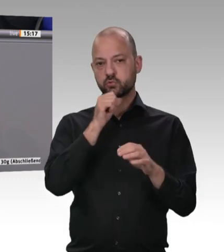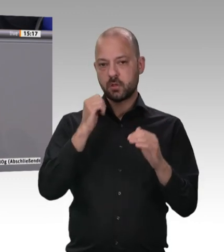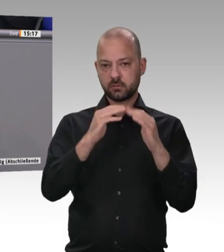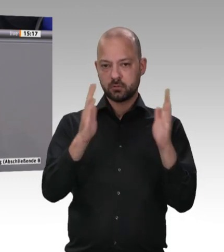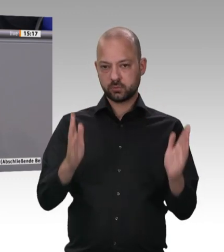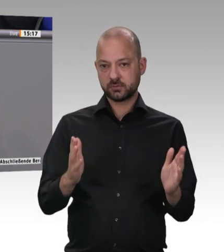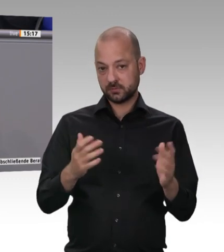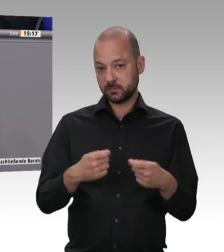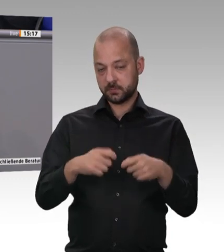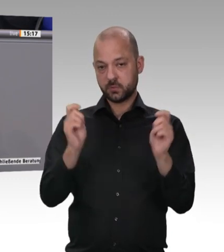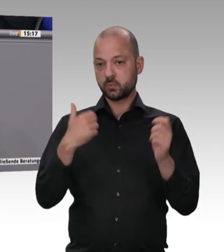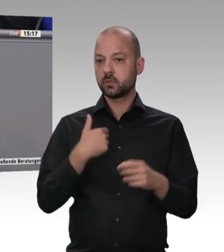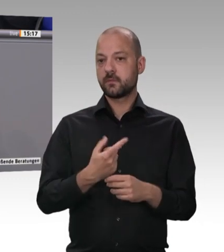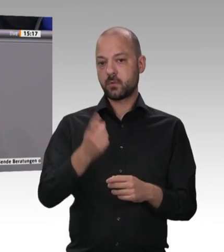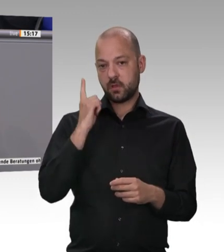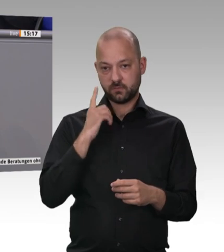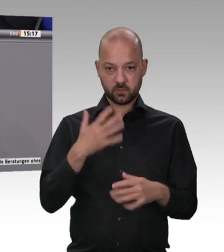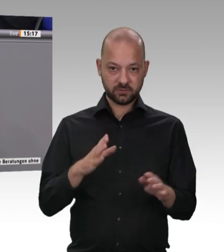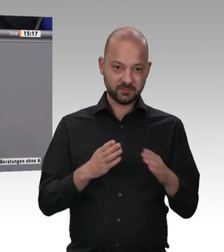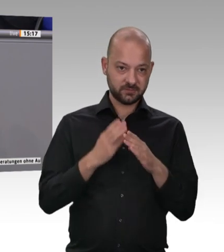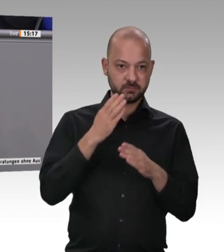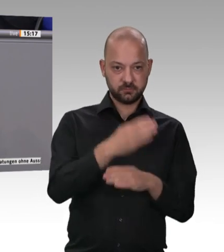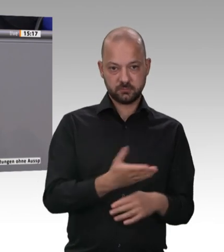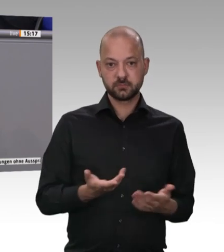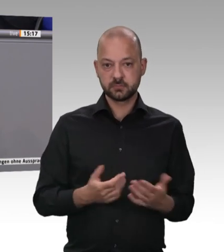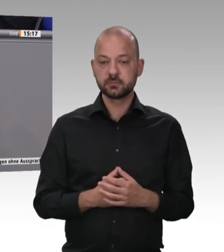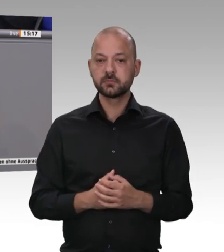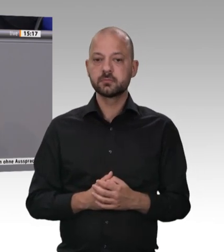Was ist der Preisunterschied bei 1 Kilo Rinderfilet, das ich bei euch kaufe, im